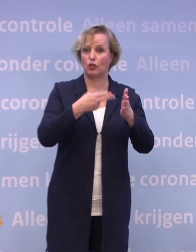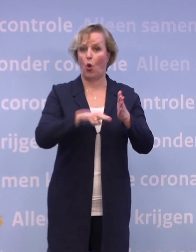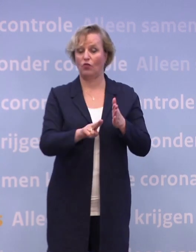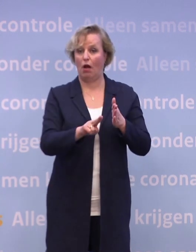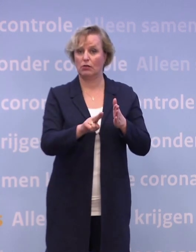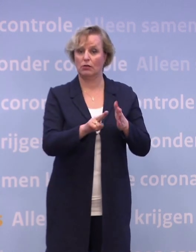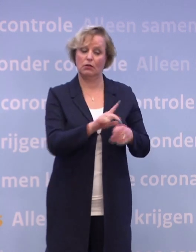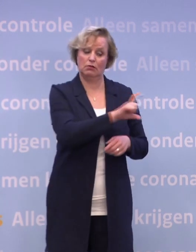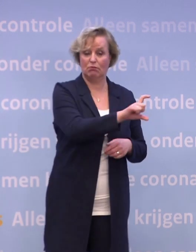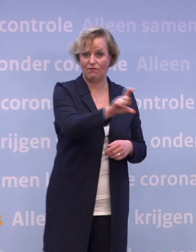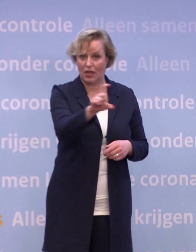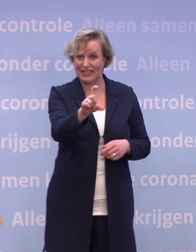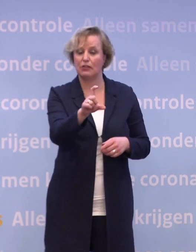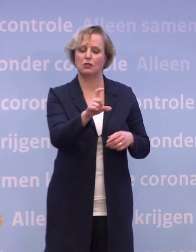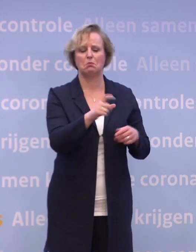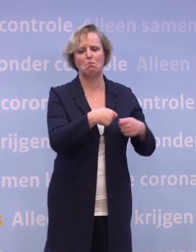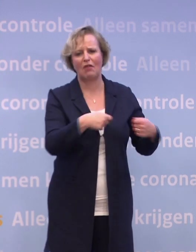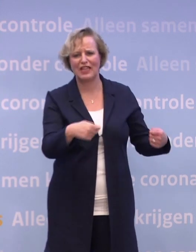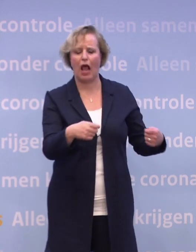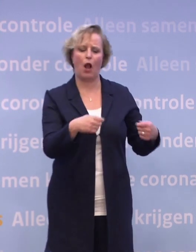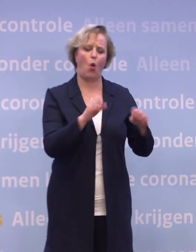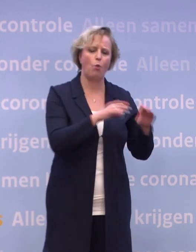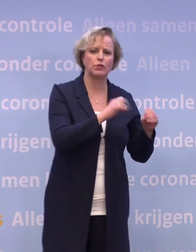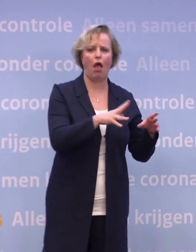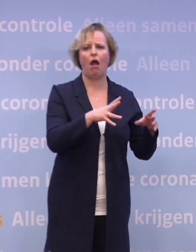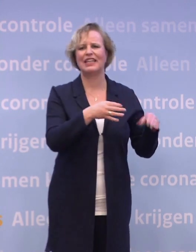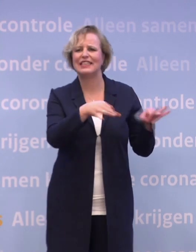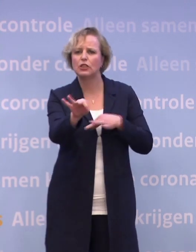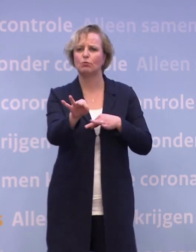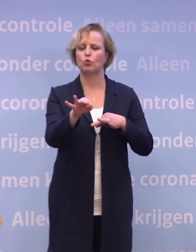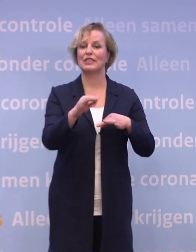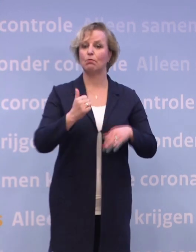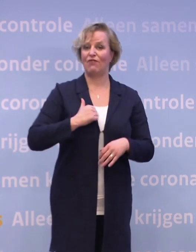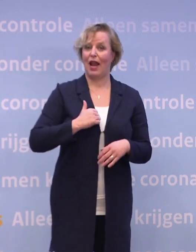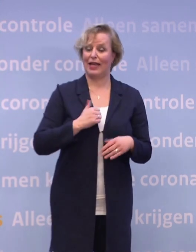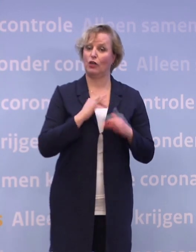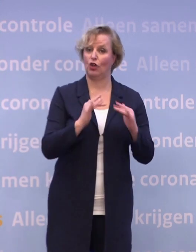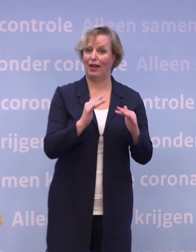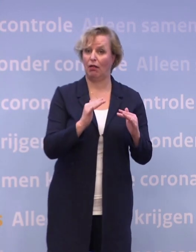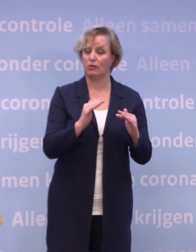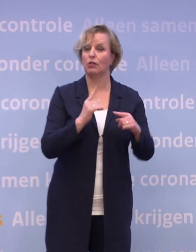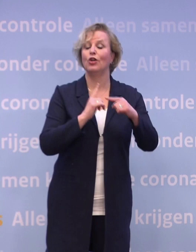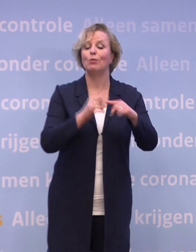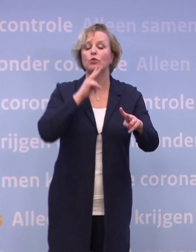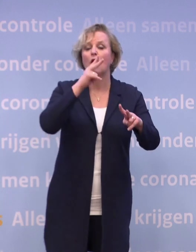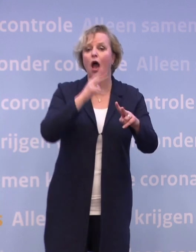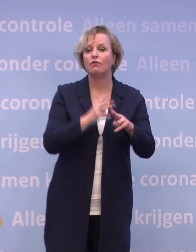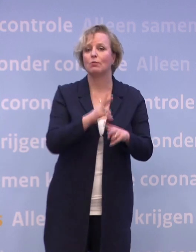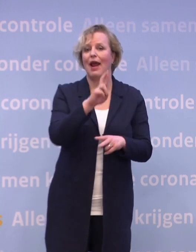Benodigde materialen, opslag, distributie, beveiliging is geregeld. En er zijn afspraken gemaakt met het RIVM, met de GGD'en...